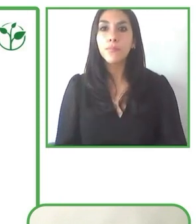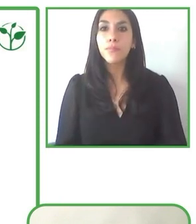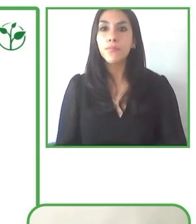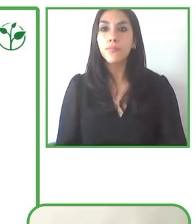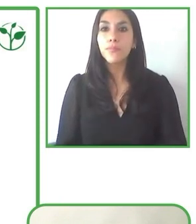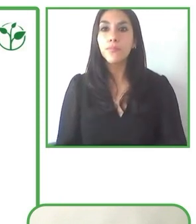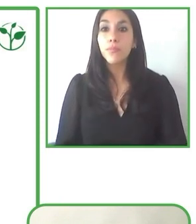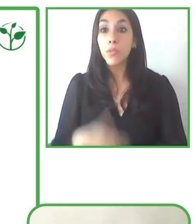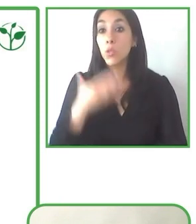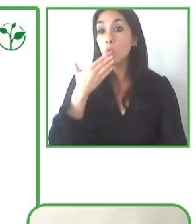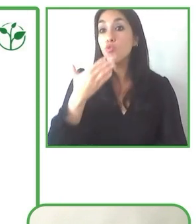servicios excelentes.